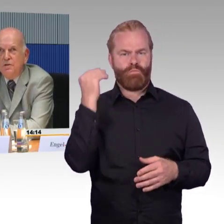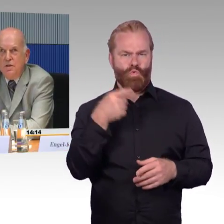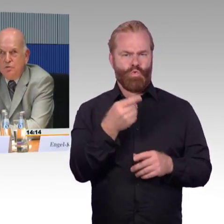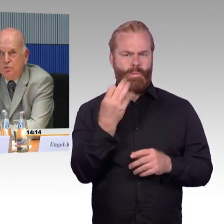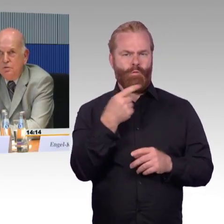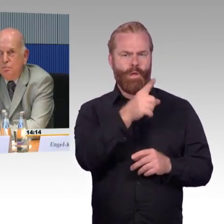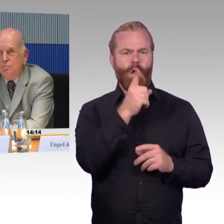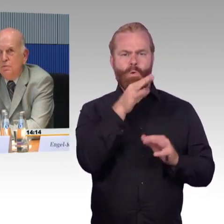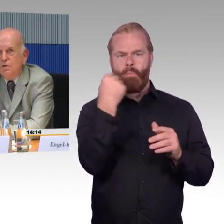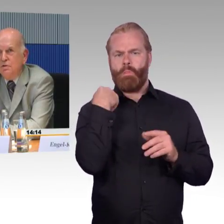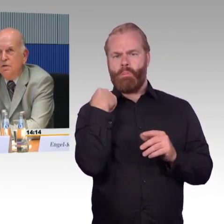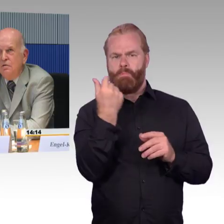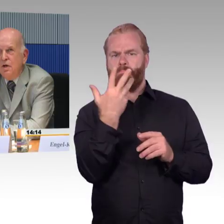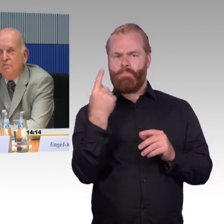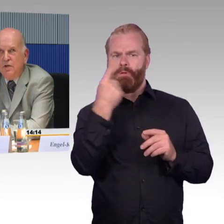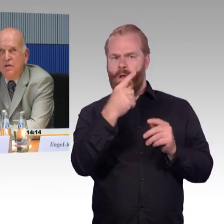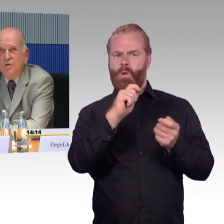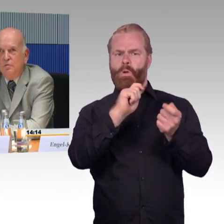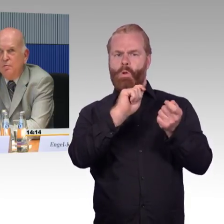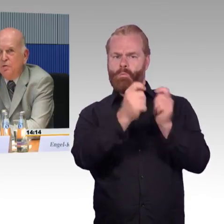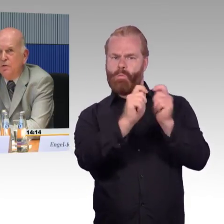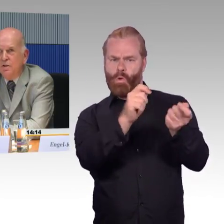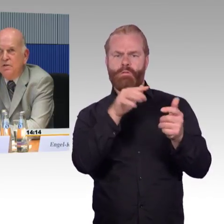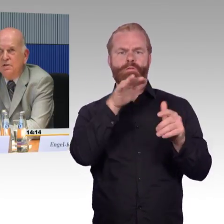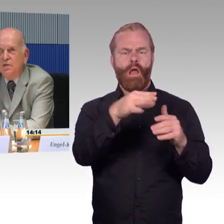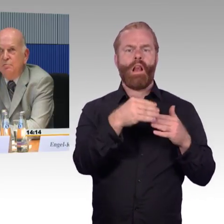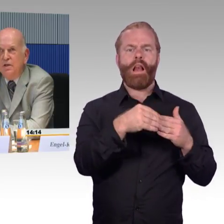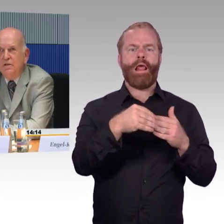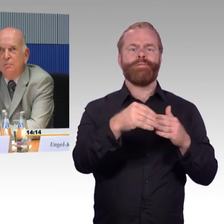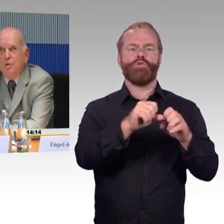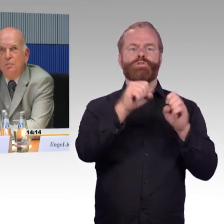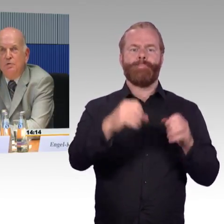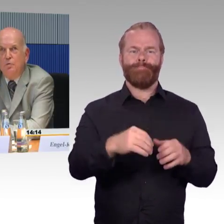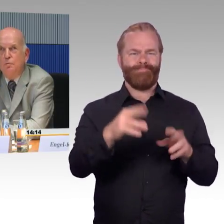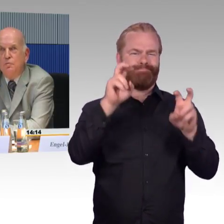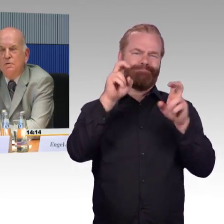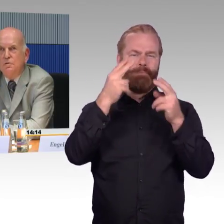dieses Leitsystem ist etwas anders aufgebaut als hier in Berlin am Hauptbahnhof.